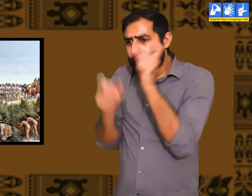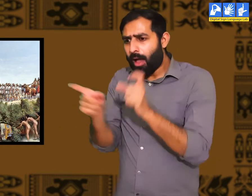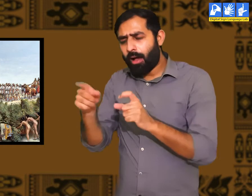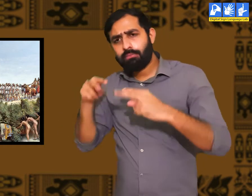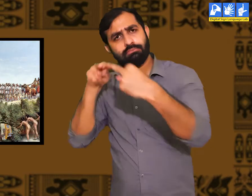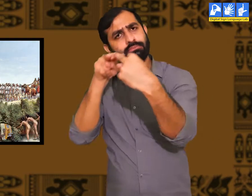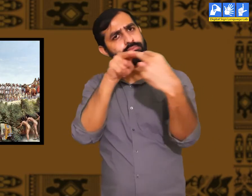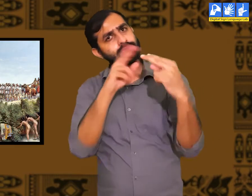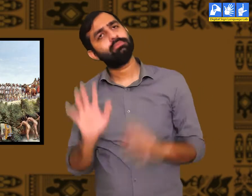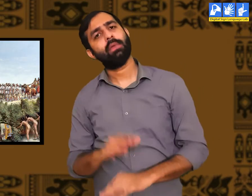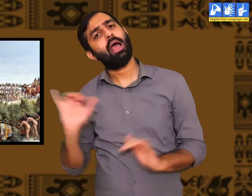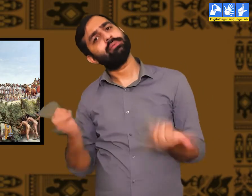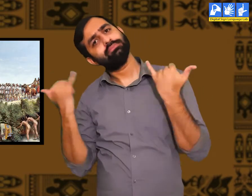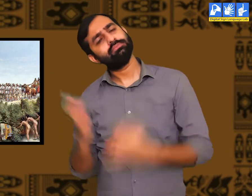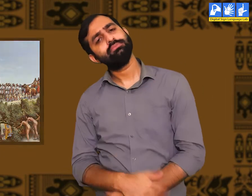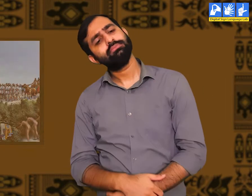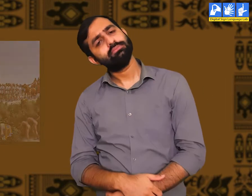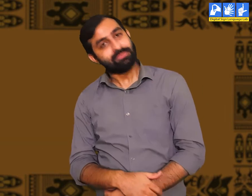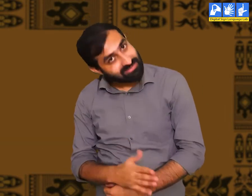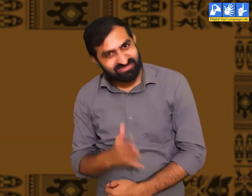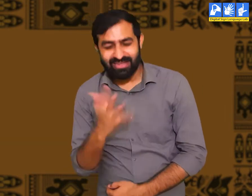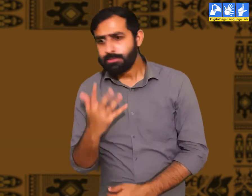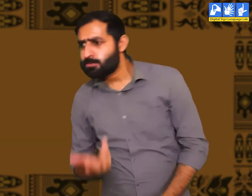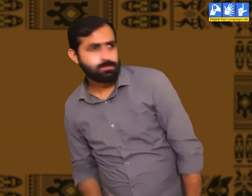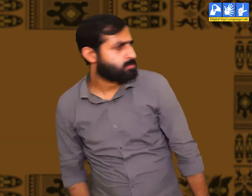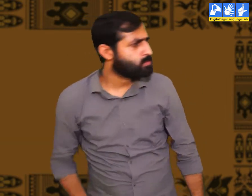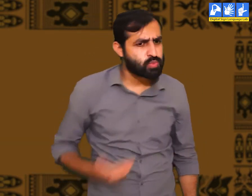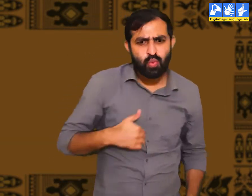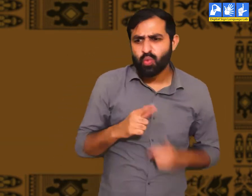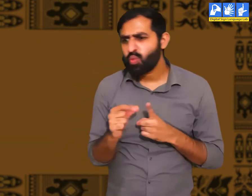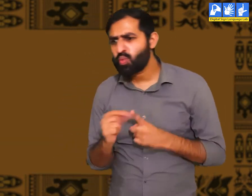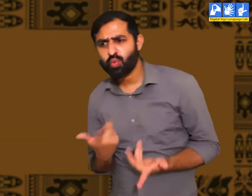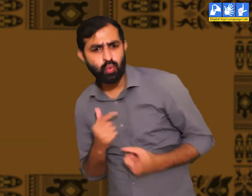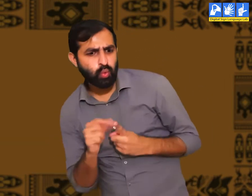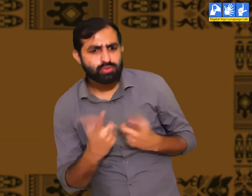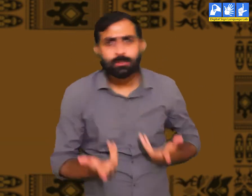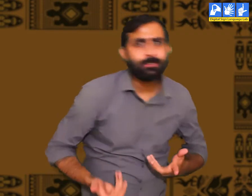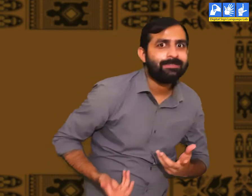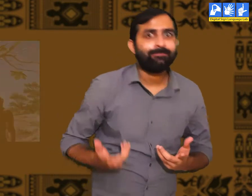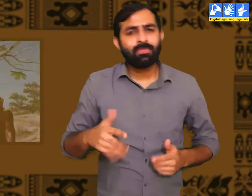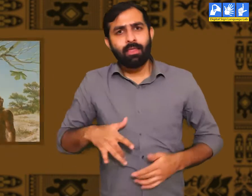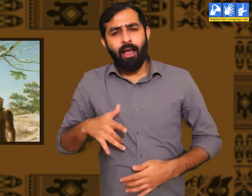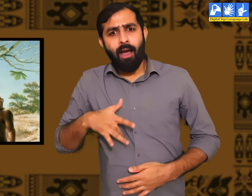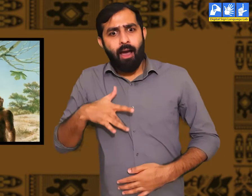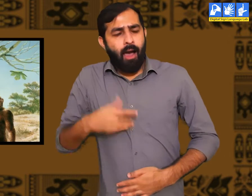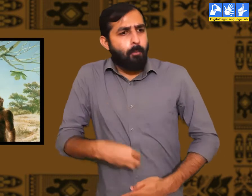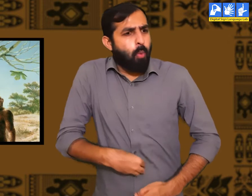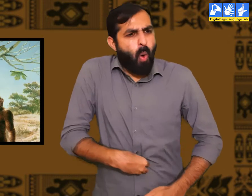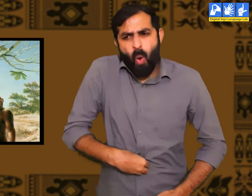संसार में जब मानव जाती का जन्म हुआ होगा तो क्या वे खामोश रहे होंगे। उनमें कुछ न कुछ करने की व्याकुलता रही होगी।